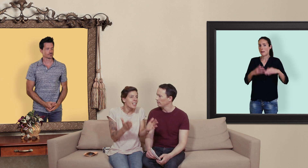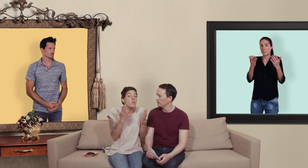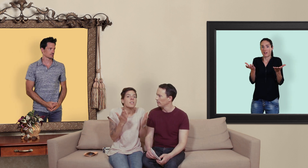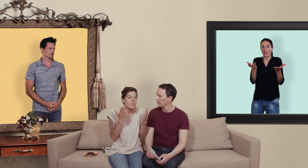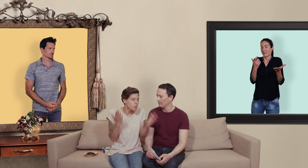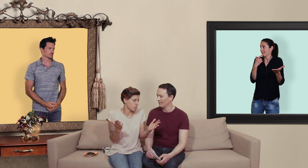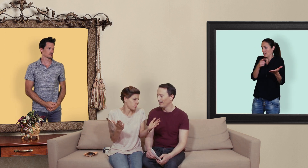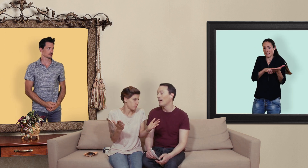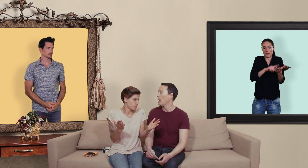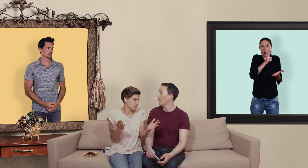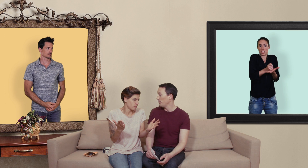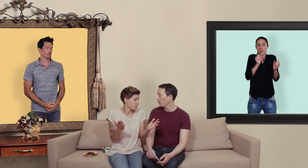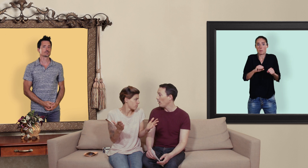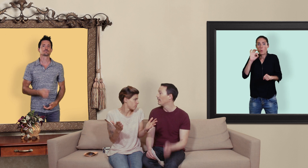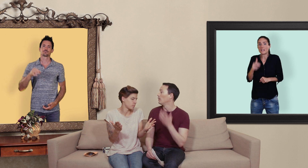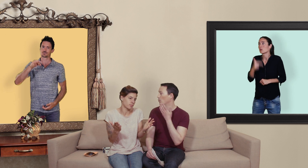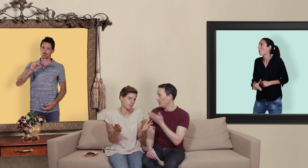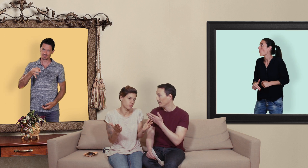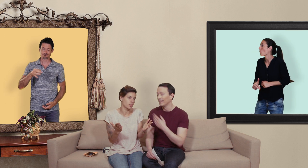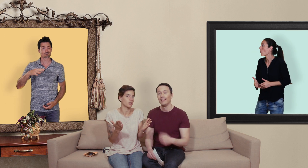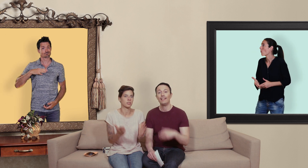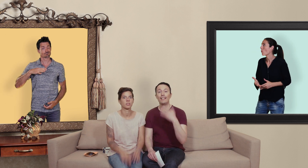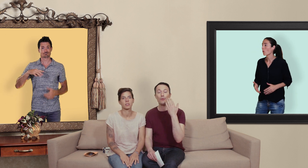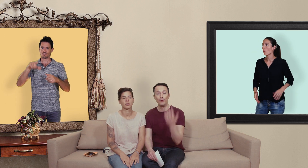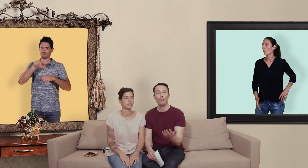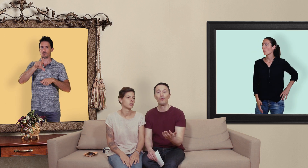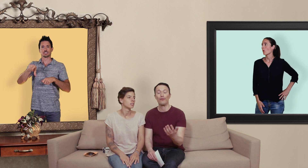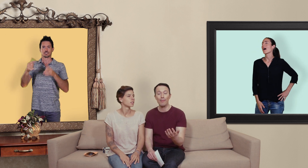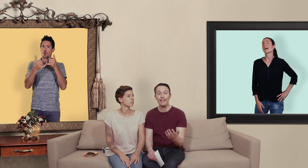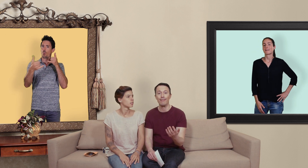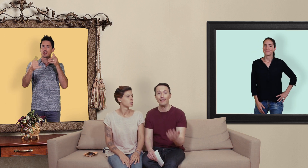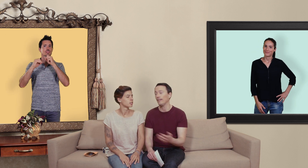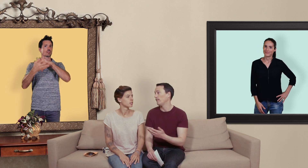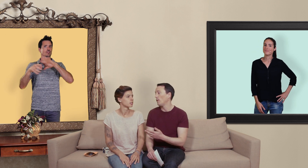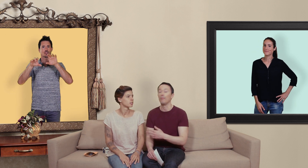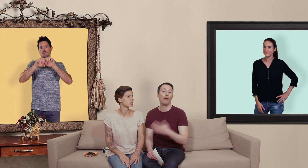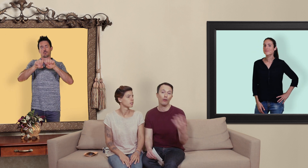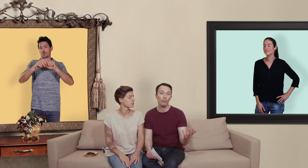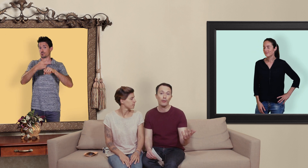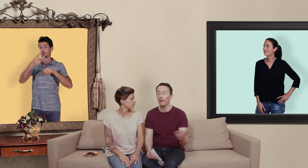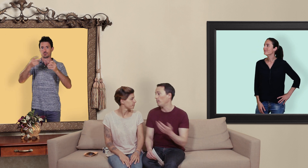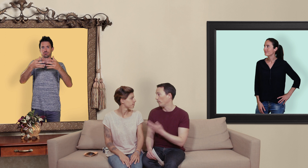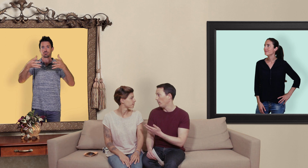oui ou non et bien figure toi oui il existe de plus en plus de pharmacies en ligne qui se développe en grande bretagne en france